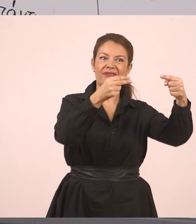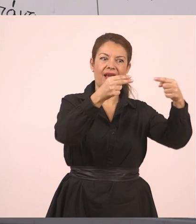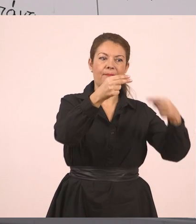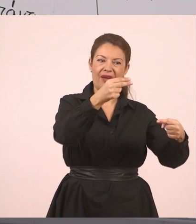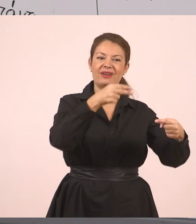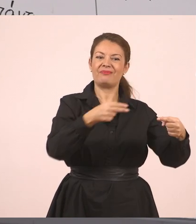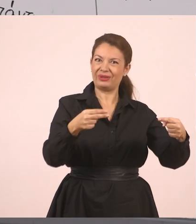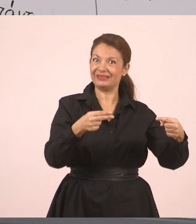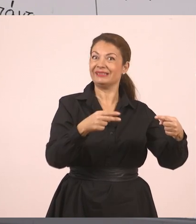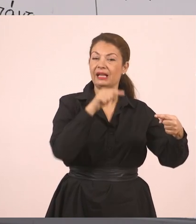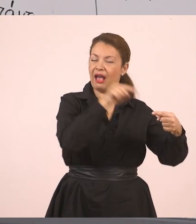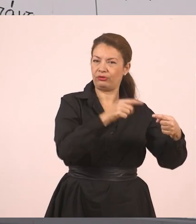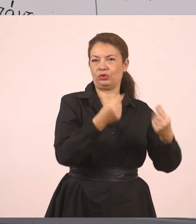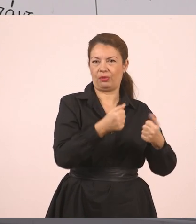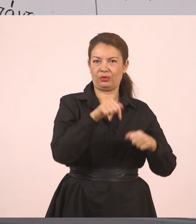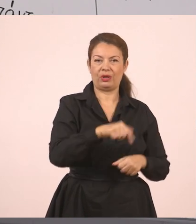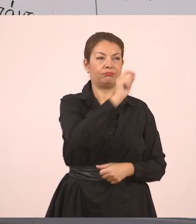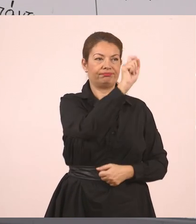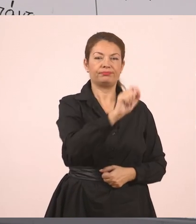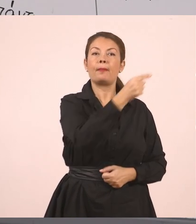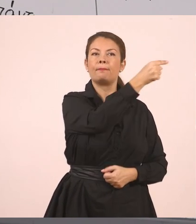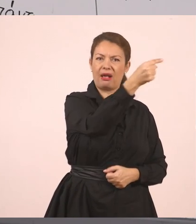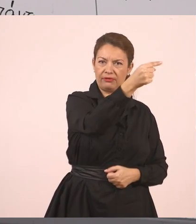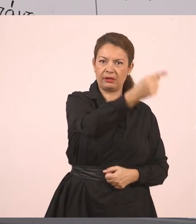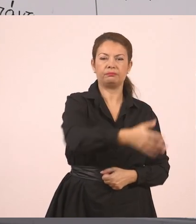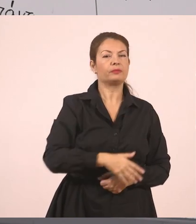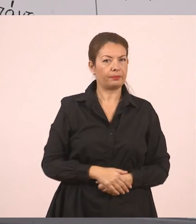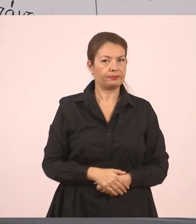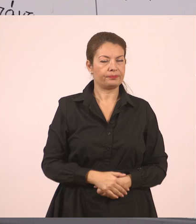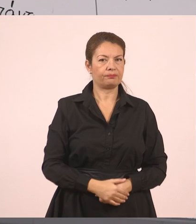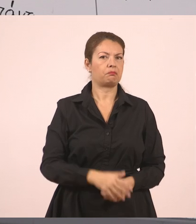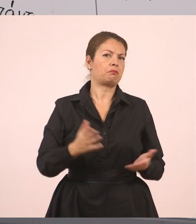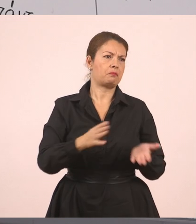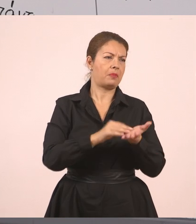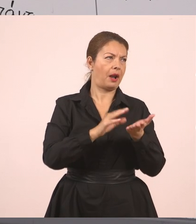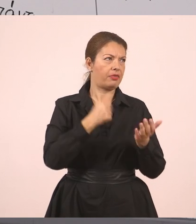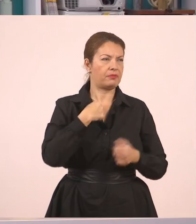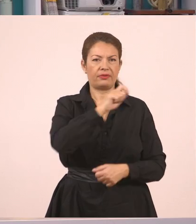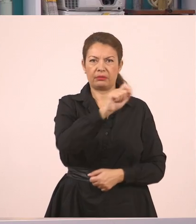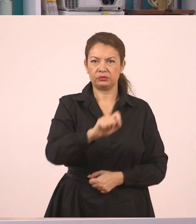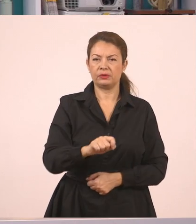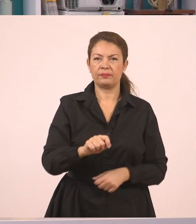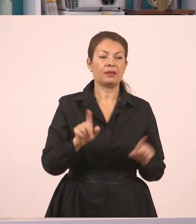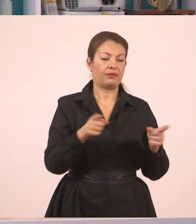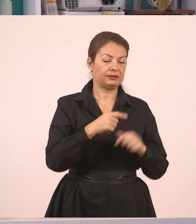"Παναγιώτη", μπορεί να ξεκίνησε και έτσι. Κόμμα, "σε παρακαλώ".